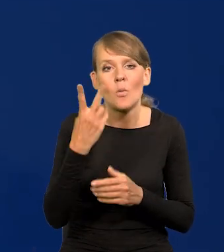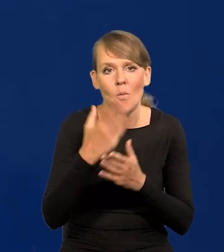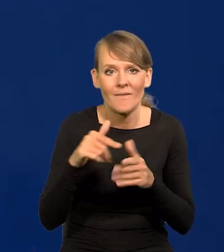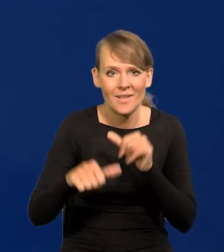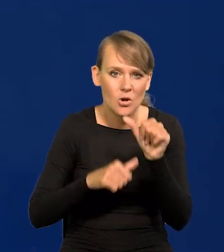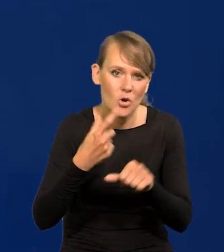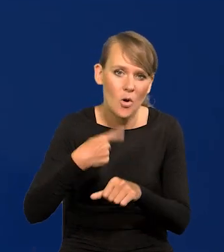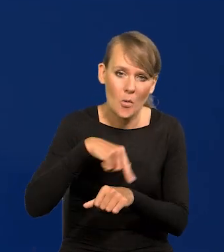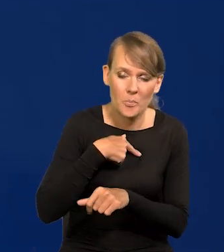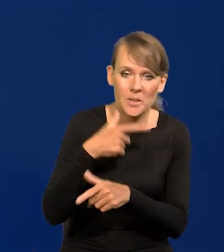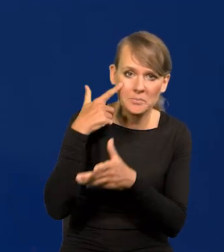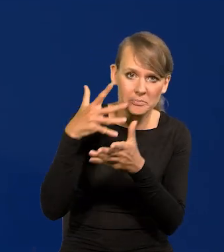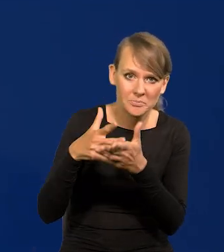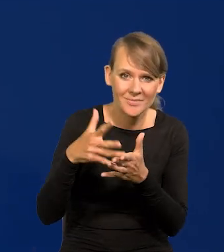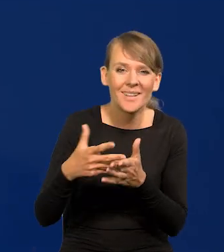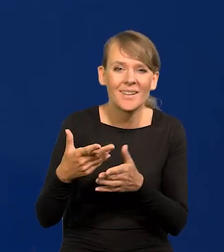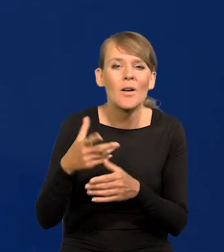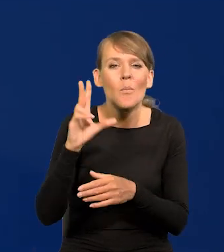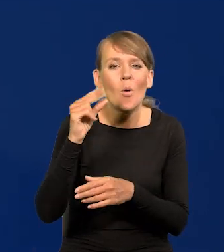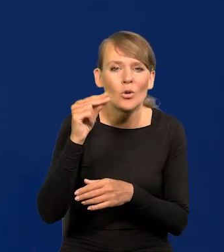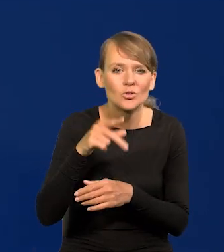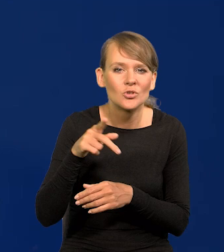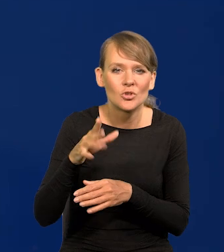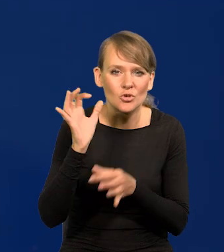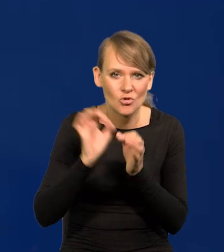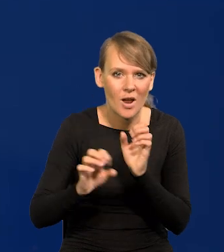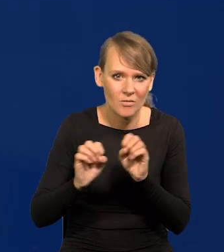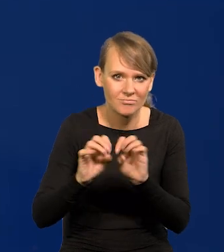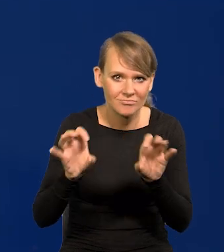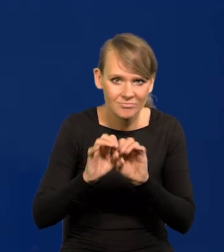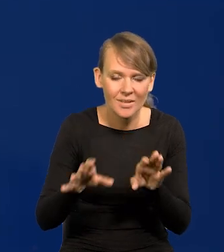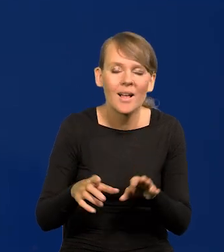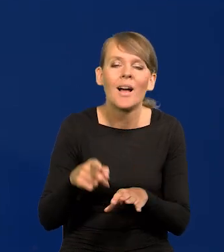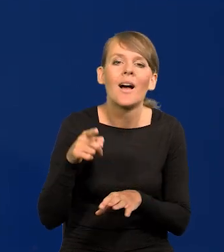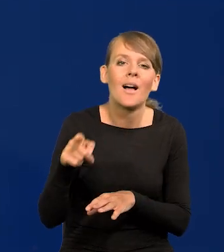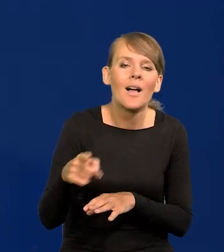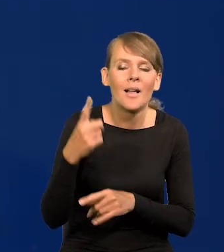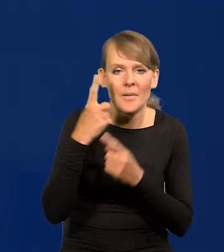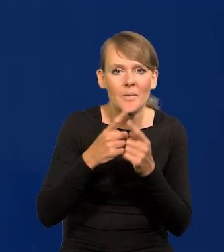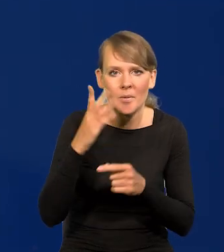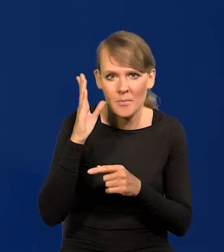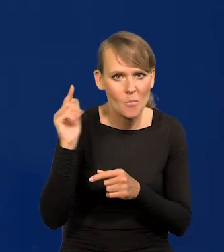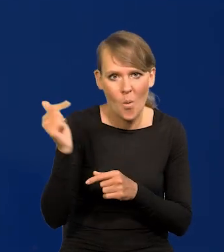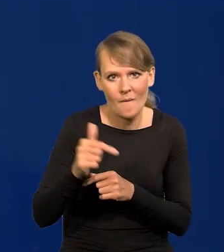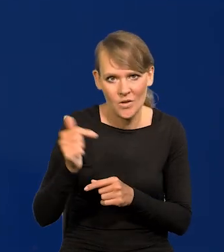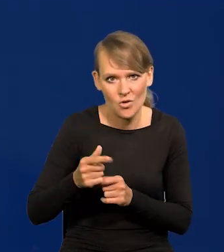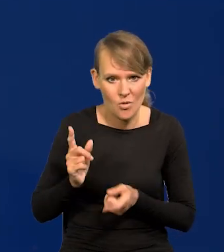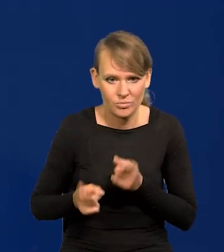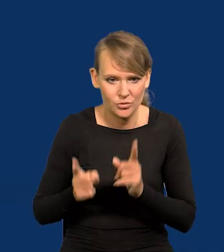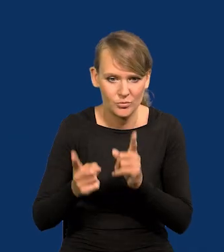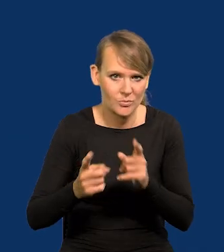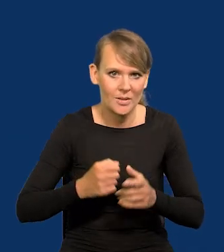nasza projekcja, którą Państwu przedstawimy w poniedziałek w szczegółach powinna przyspieszać nasza gospodarka,